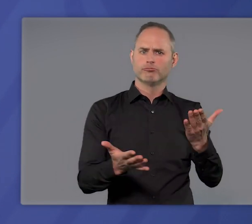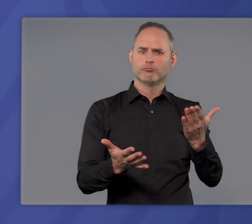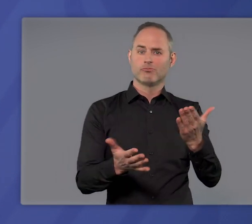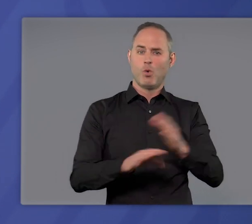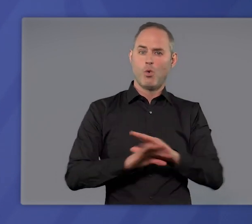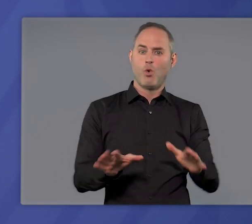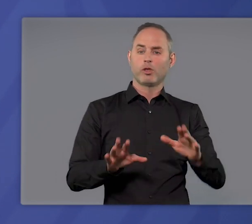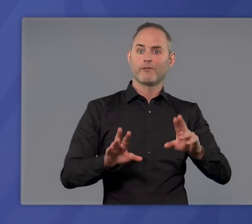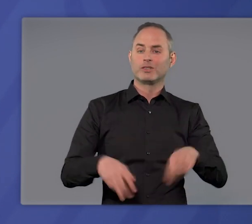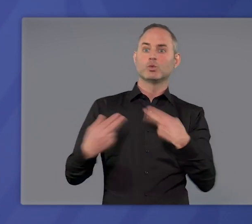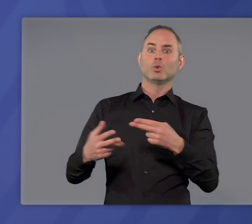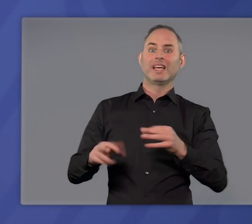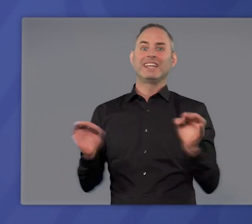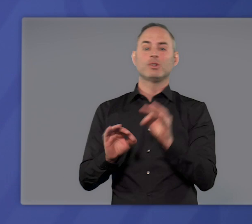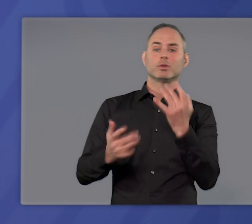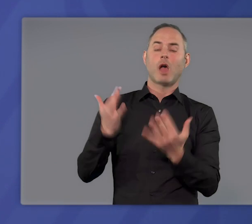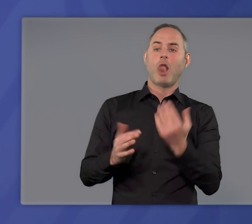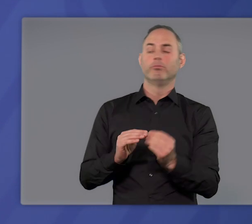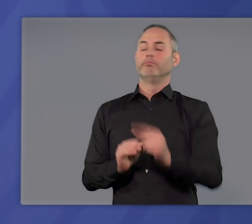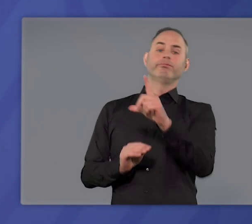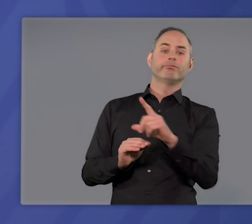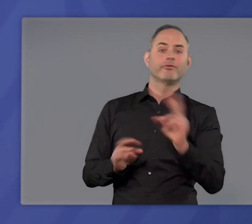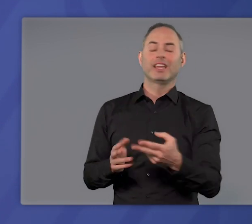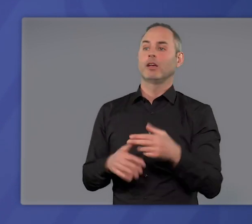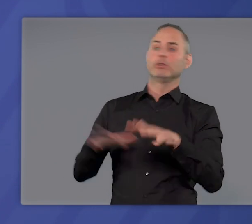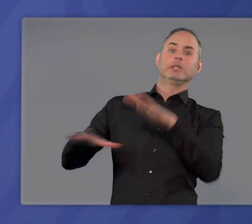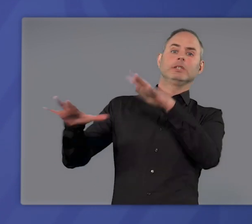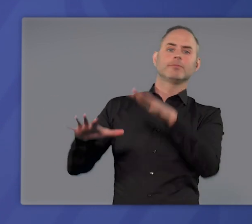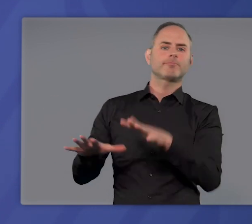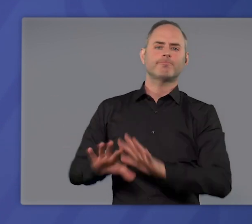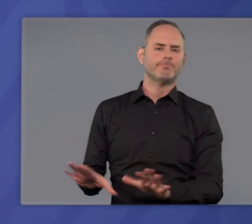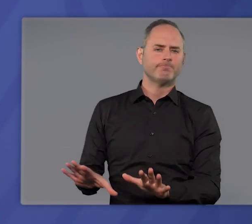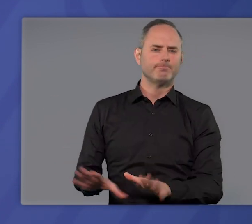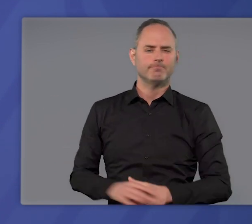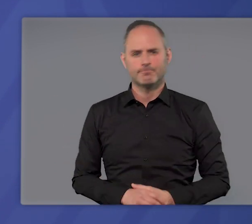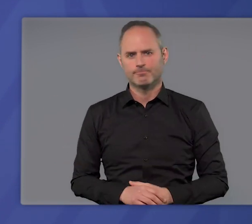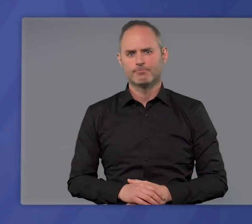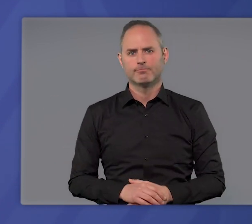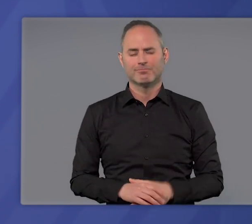ohne sofort wieder das Risiko sprunghaft steigender Infektionszahlen einzugehen.